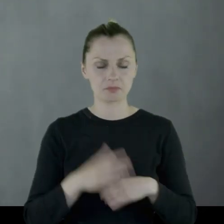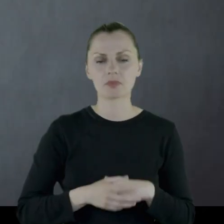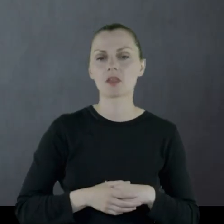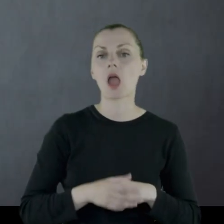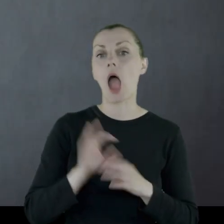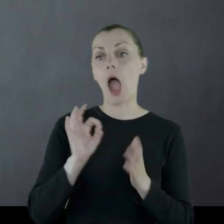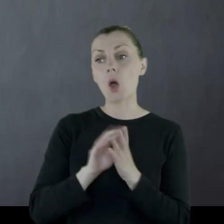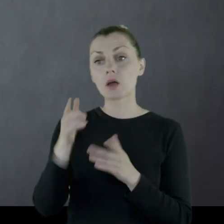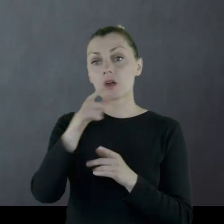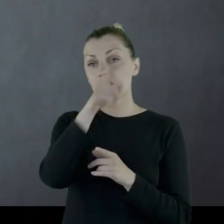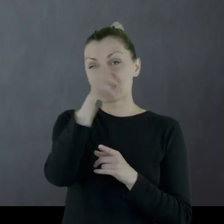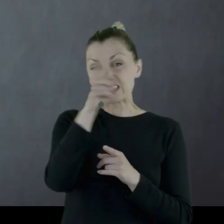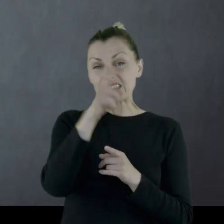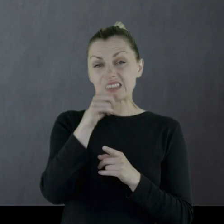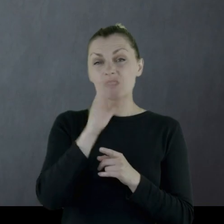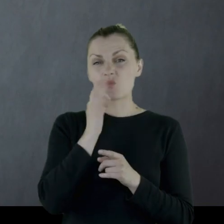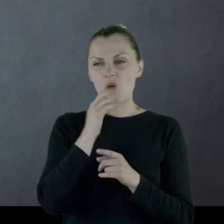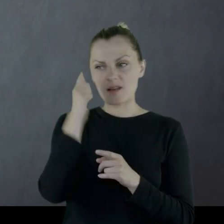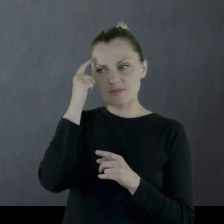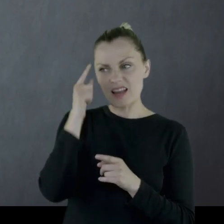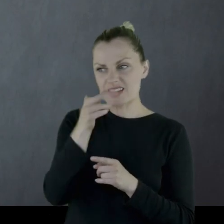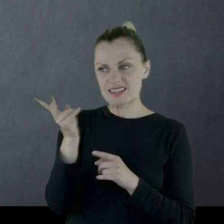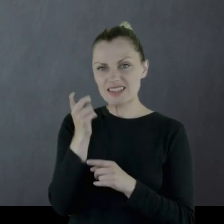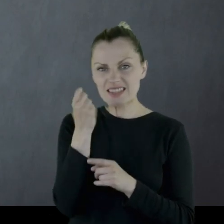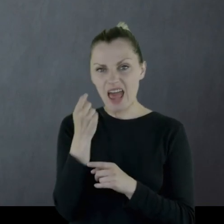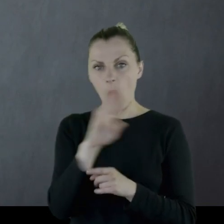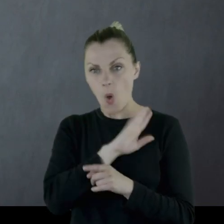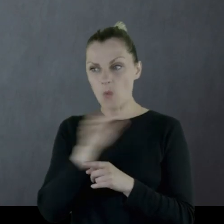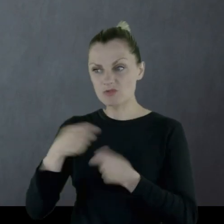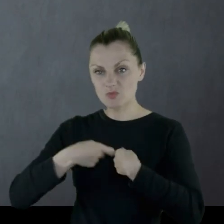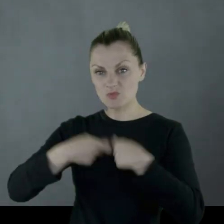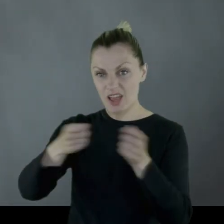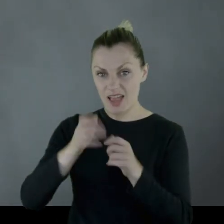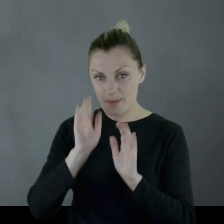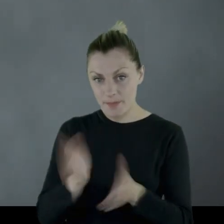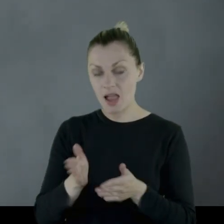Licząc, że starsi zaraz zejdą z tego świata, sprzedadzą nieruchomość,